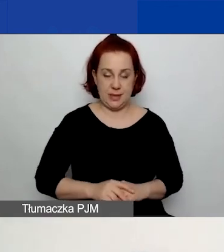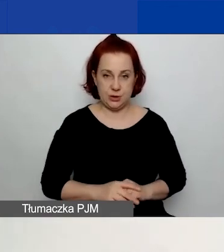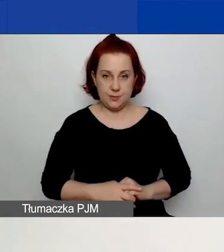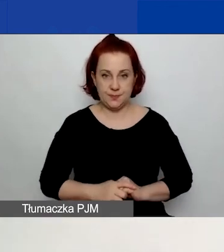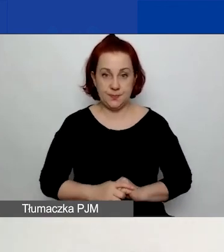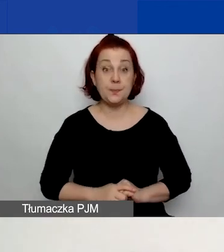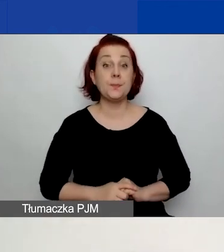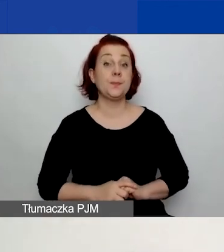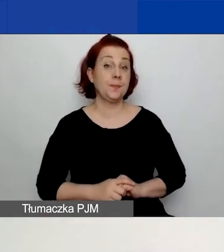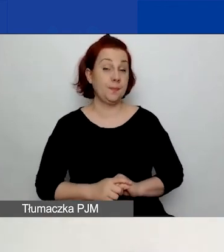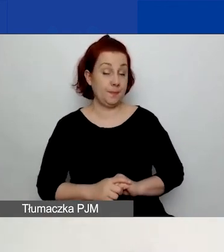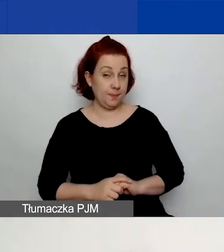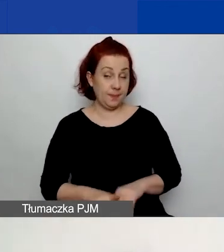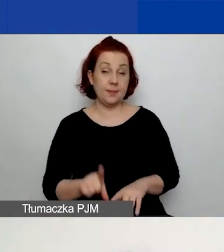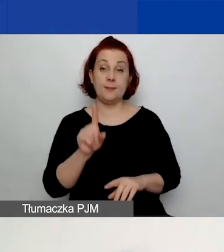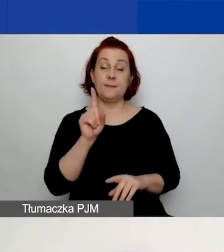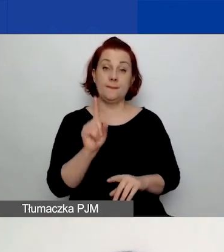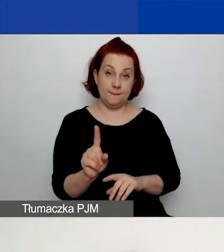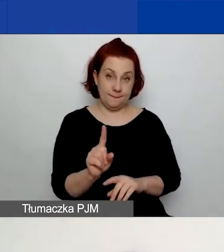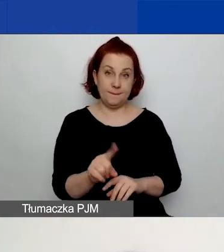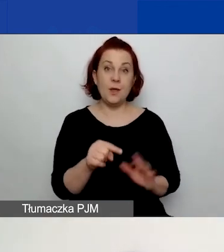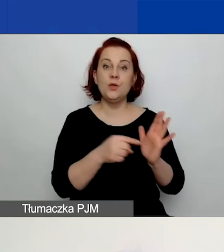Natomiast jest to wskaźnik obowiązkowy